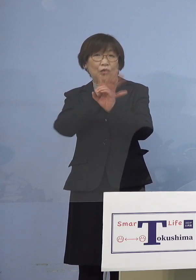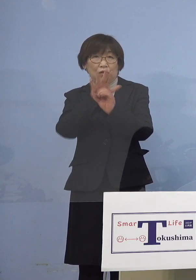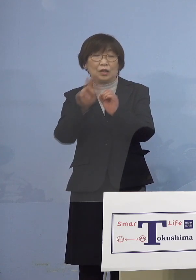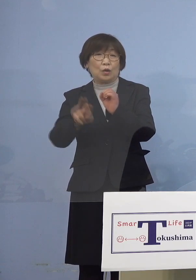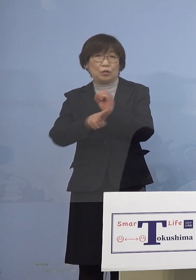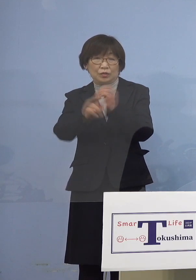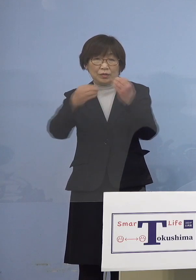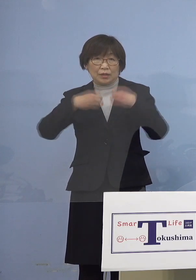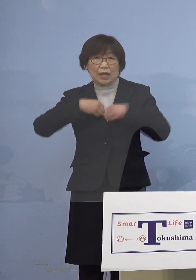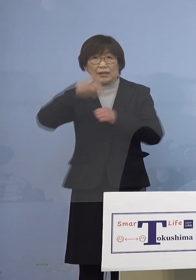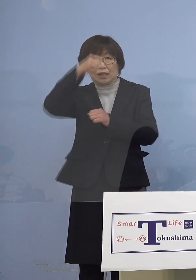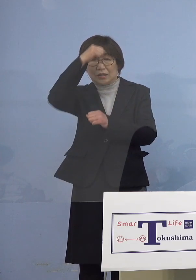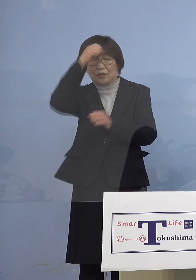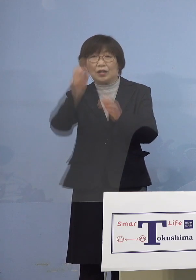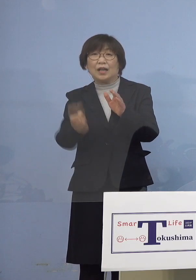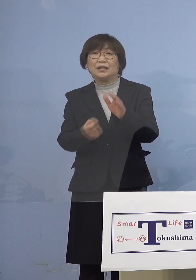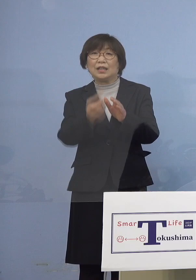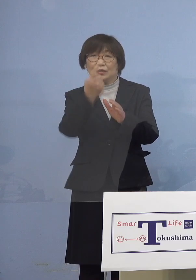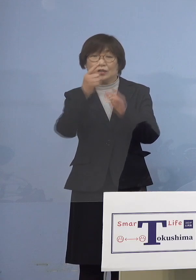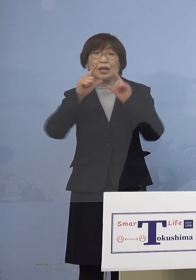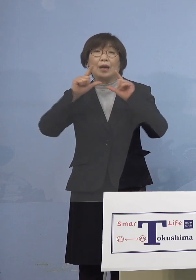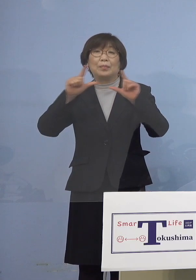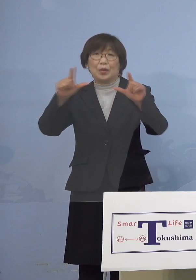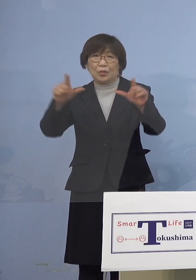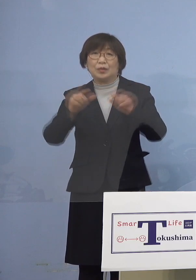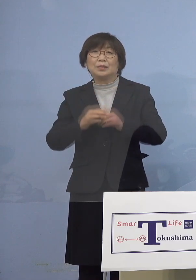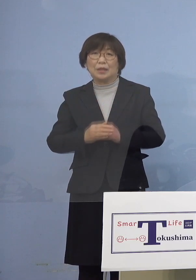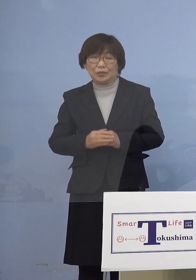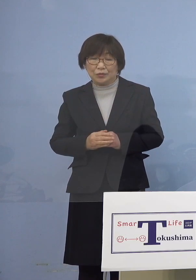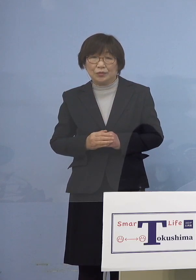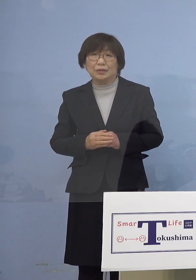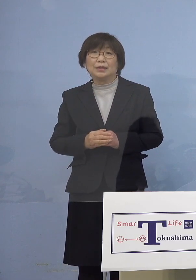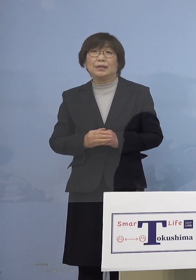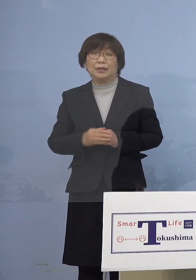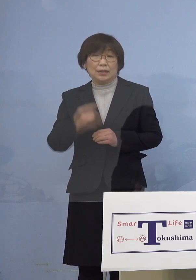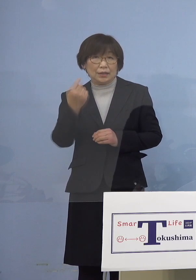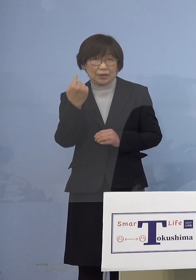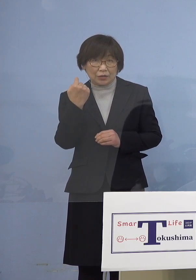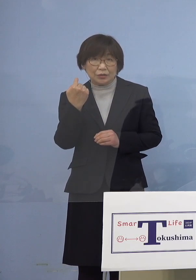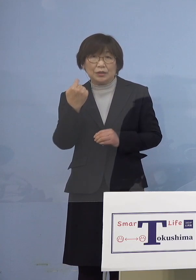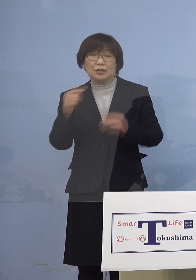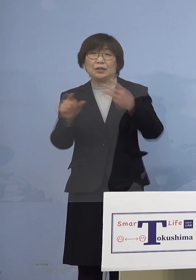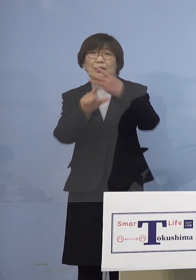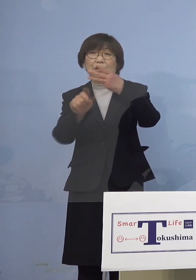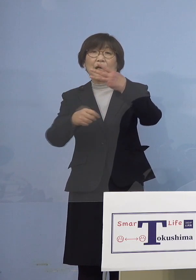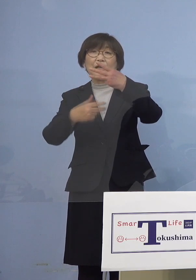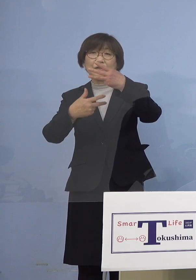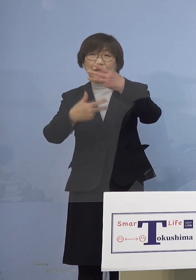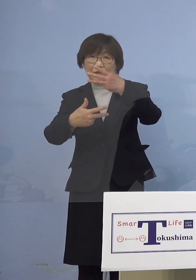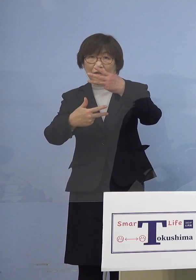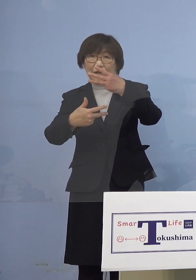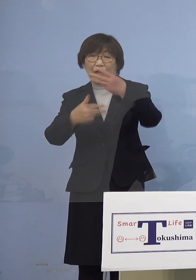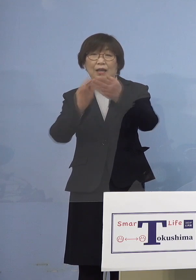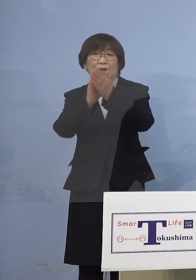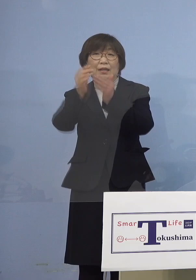発生につきまして発表させていただきます 昨日3月7日県内におきまして